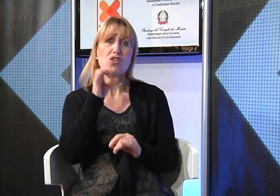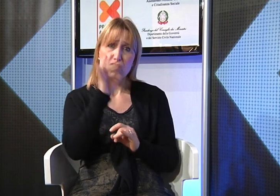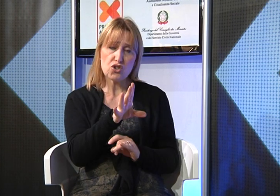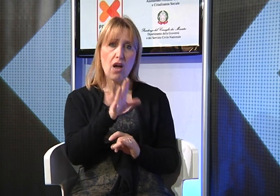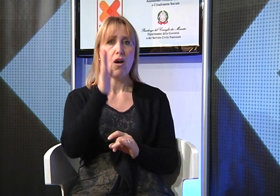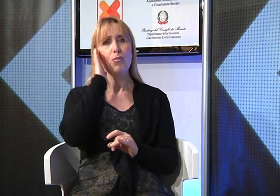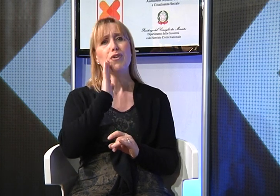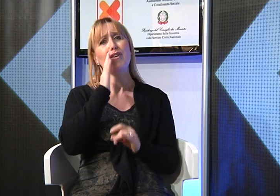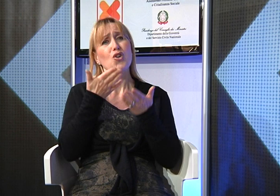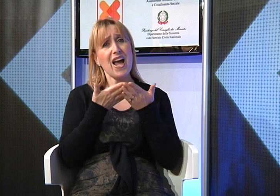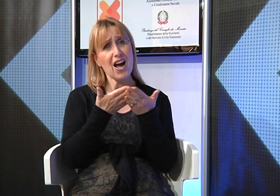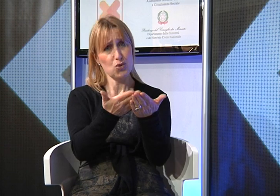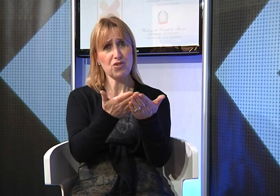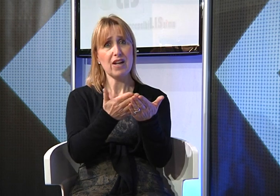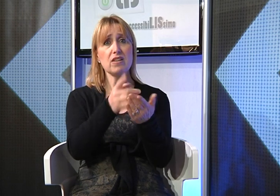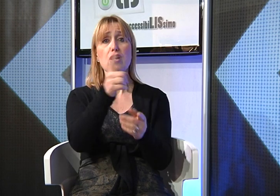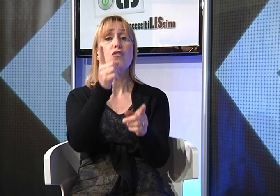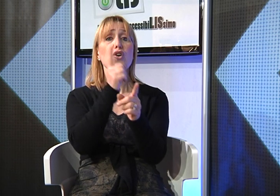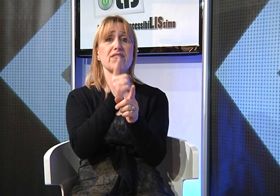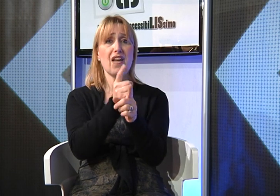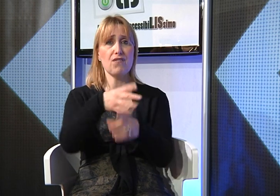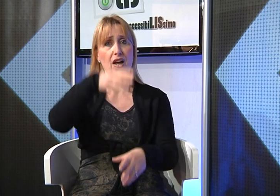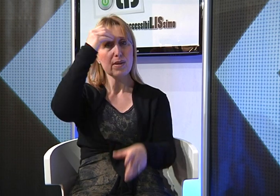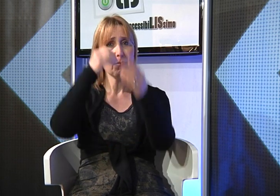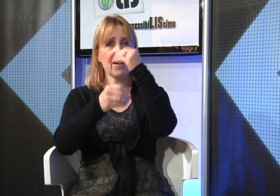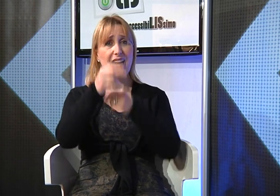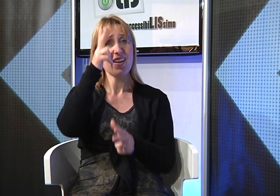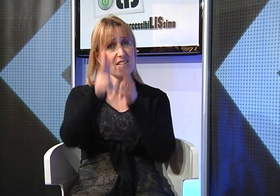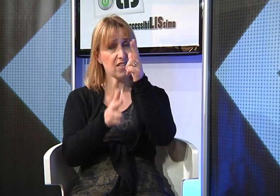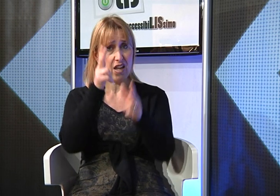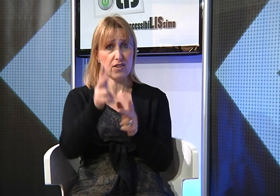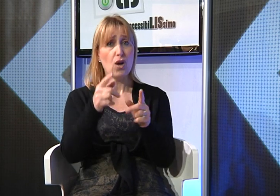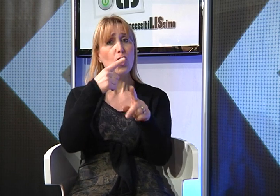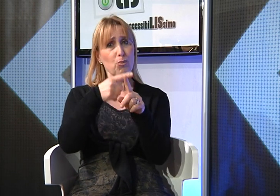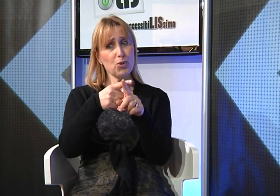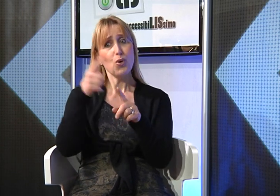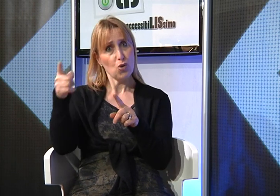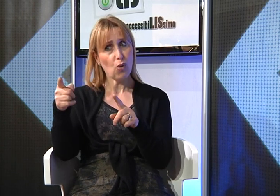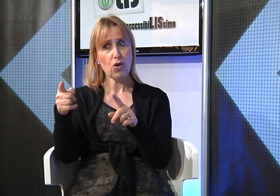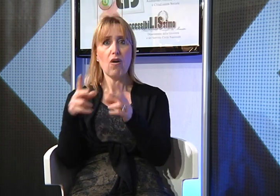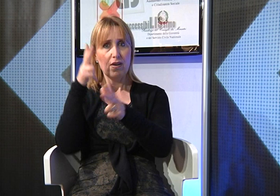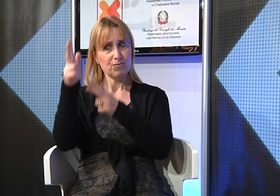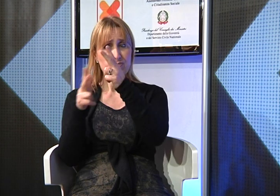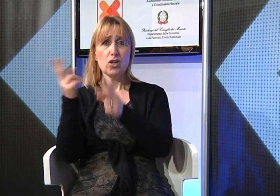imparando la Lingua dei Segni perchè vi faciliterà nel rapporto con loro,